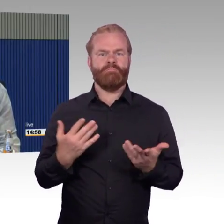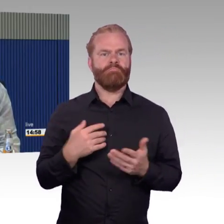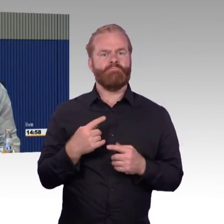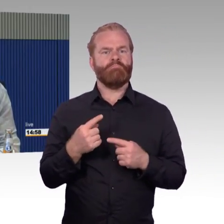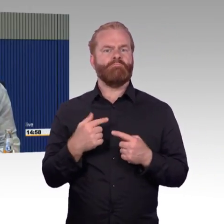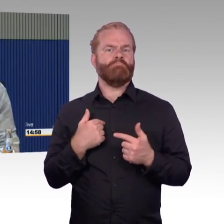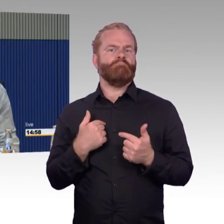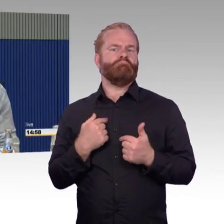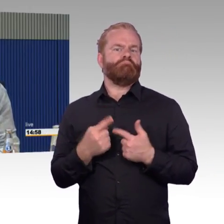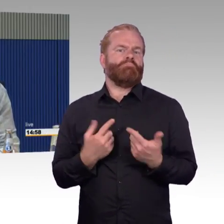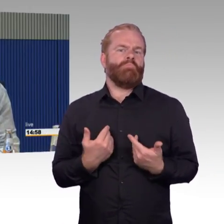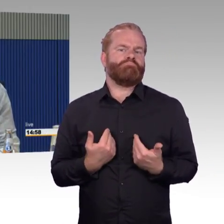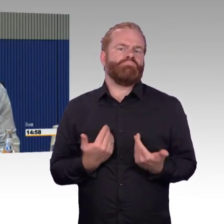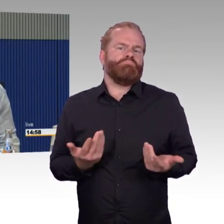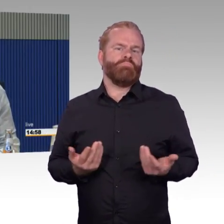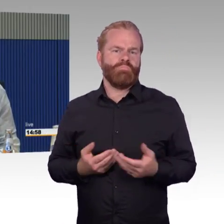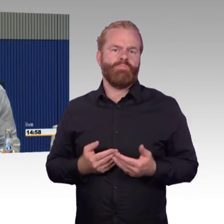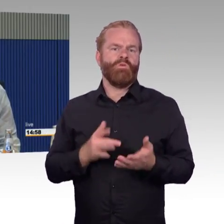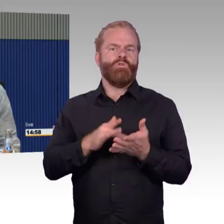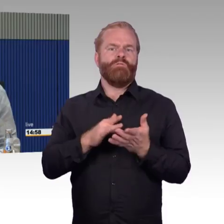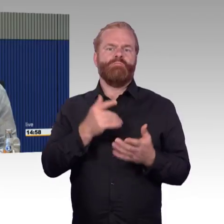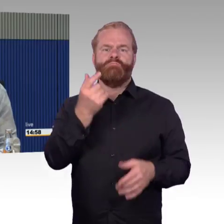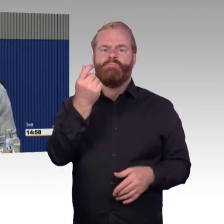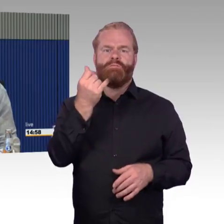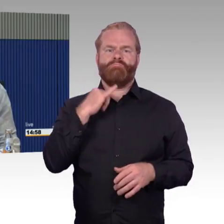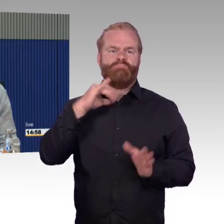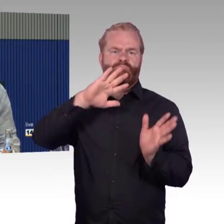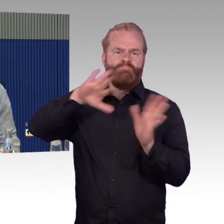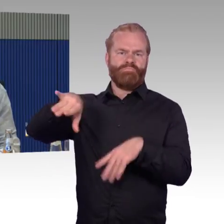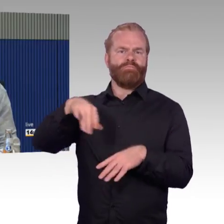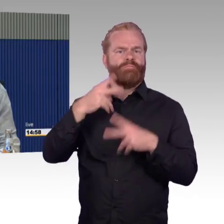in der Schweiz gibt es das offensichtlich, inzwischen gibt es dort Rollstuhlplätze in Speisewägen.